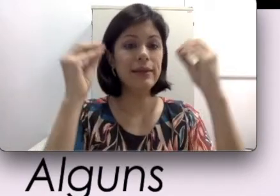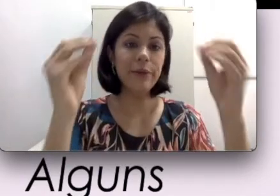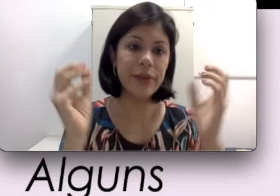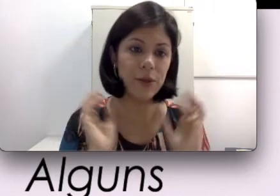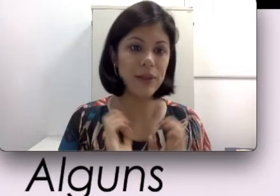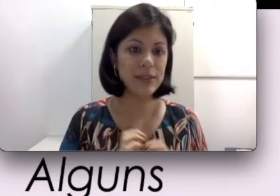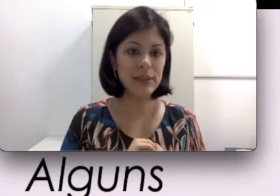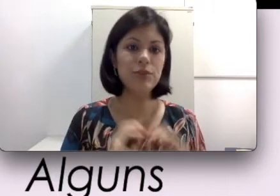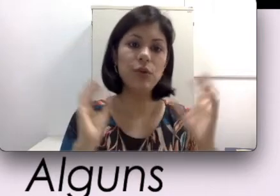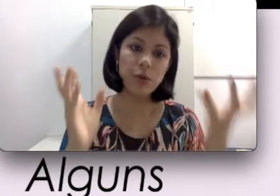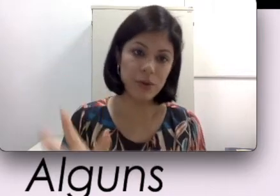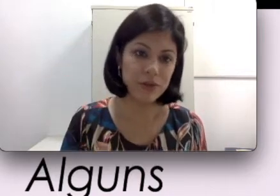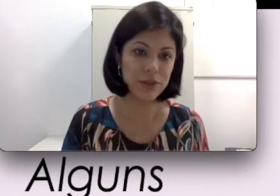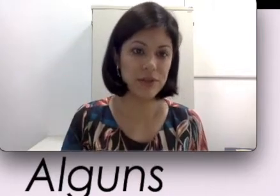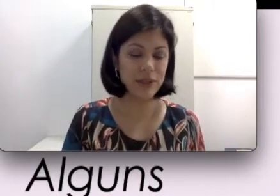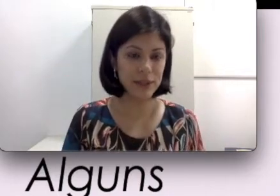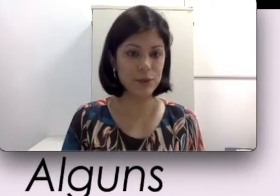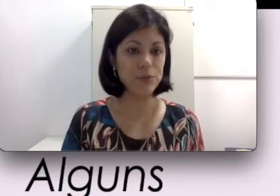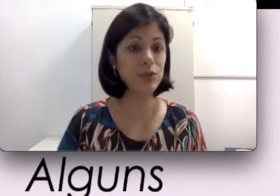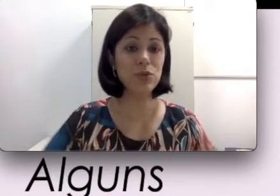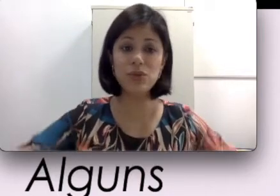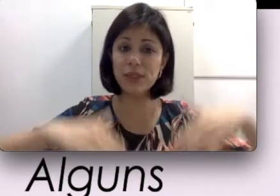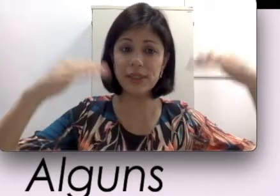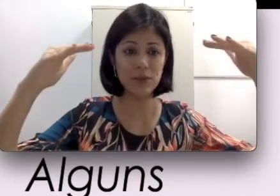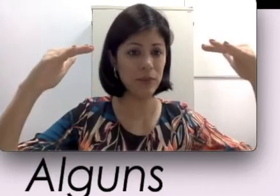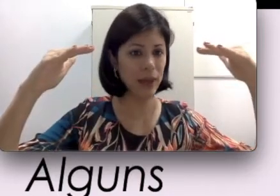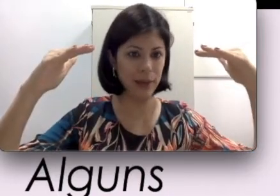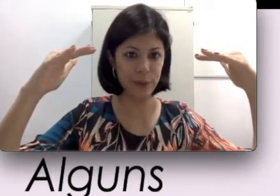o que que a palestrante ou o professor está falando porque tudo está sendo ampliado e